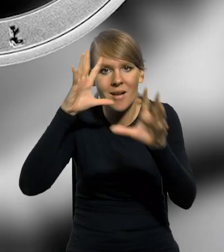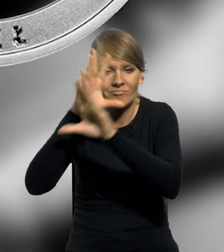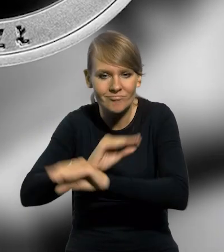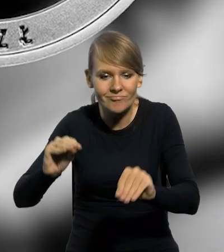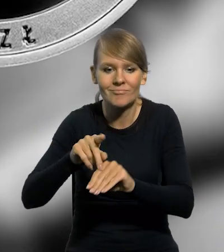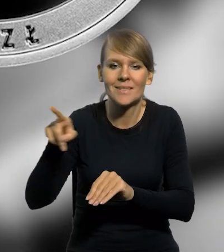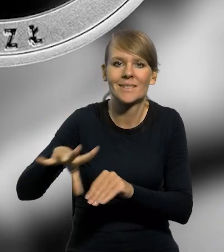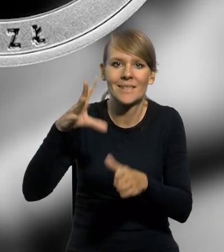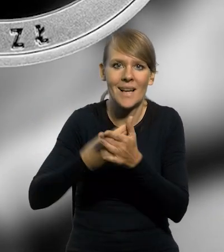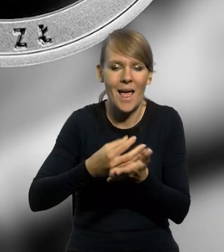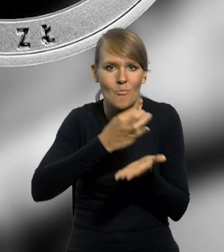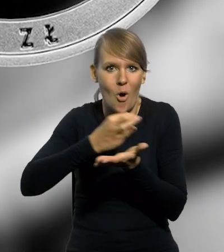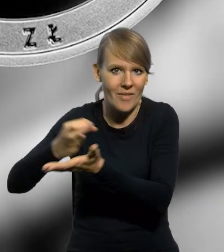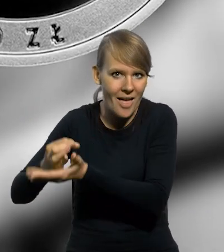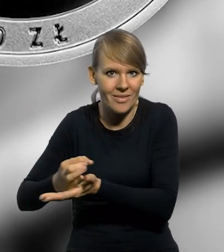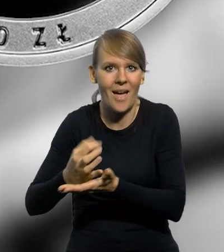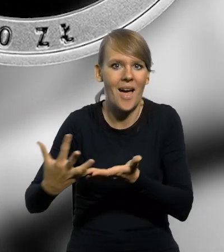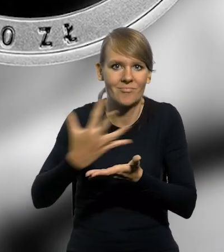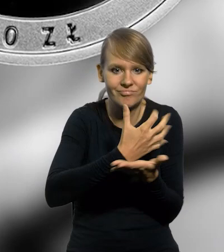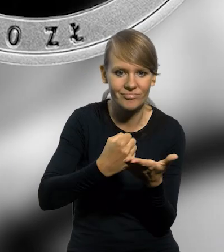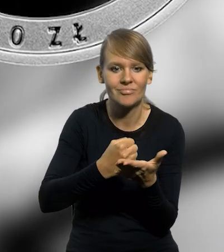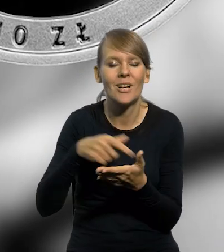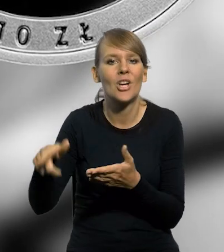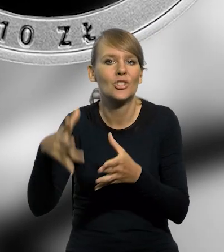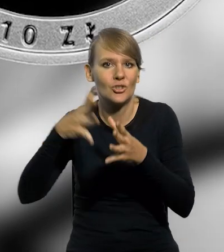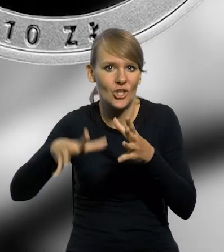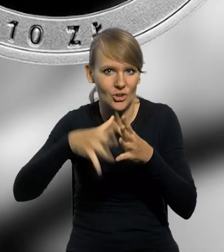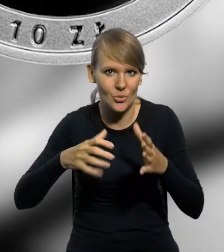wyemitowano srebrną monetę kolekcjonerską o nominale 10 złotych.